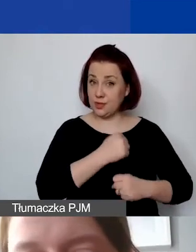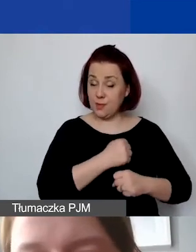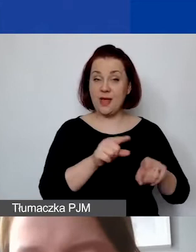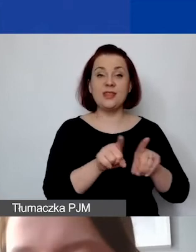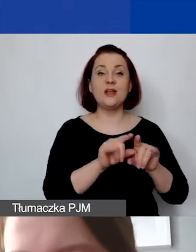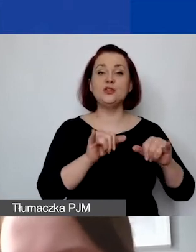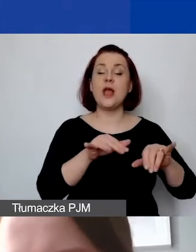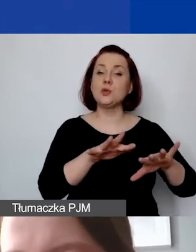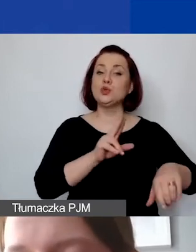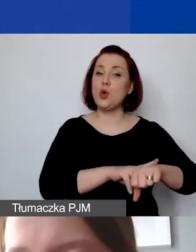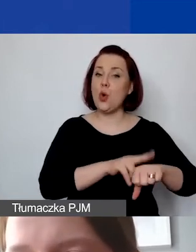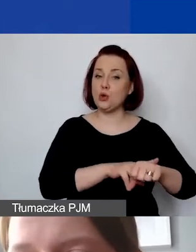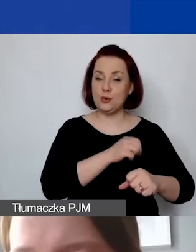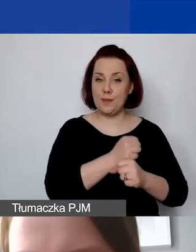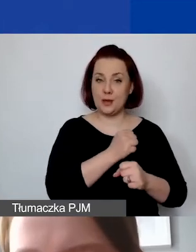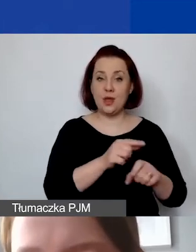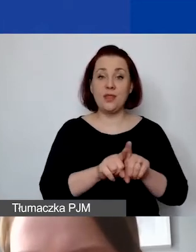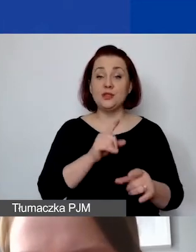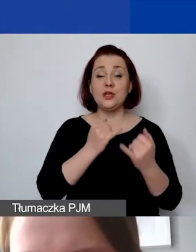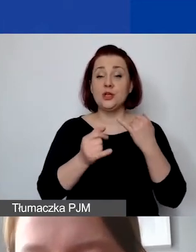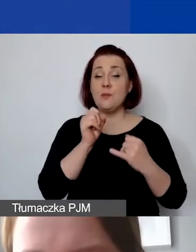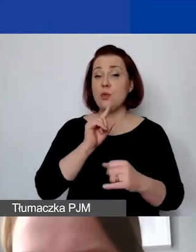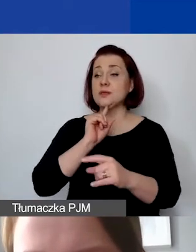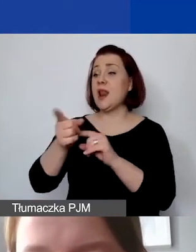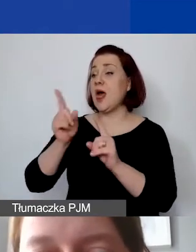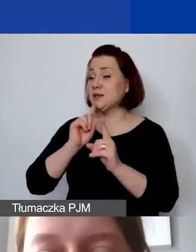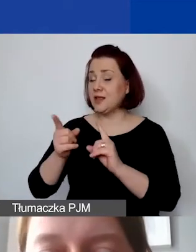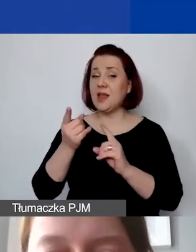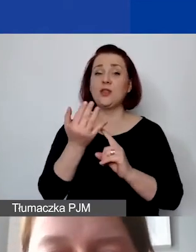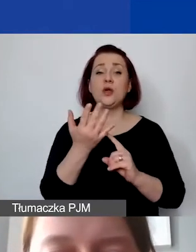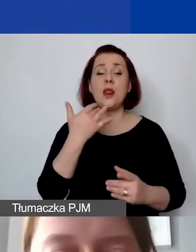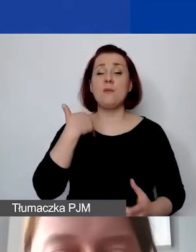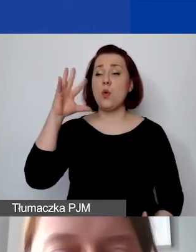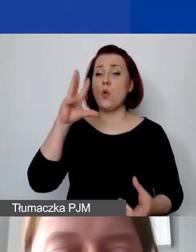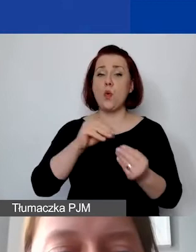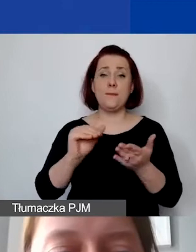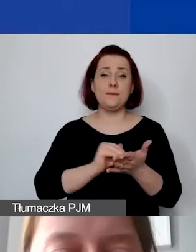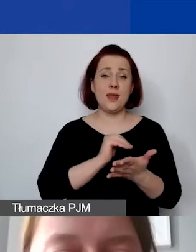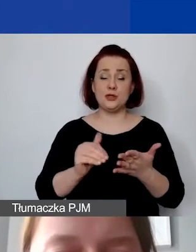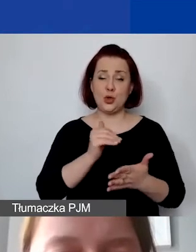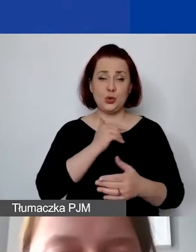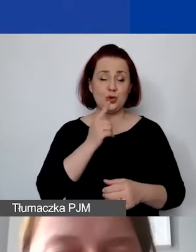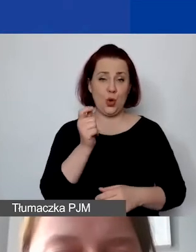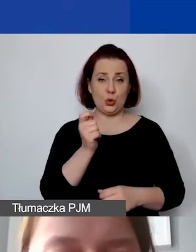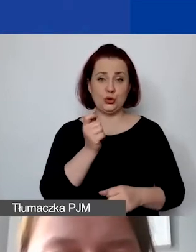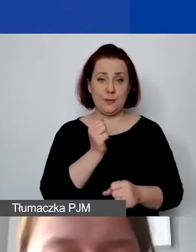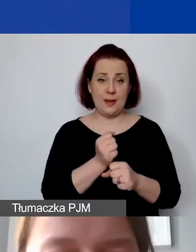W przypadku zleceń - liczby godzin pracy miesięcznie. Mamy, tak jak wspominałam, 12 działań.